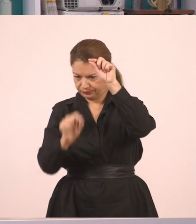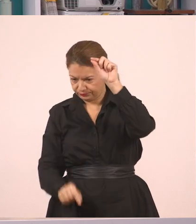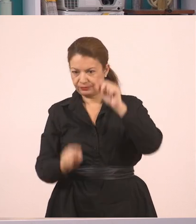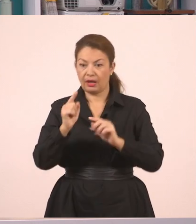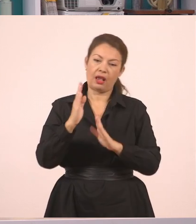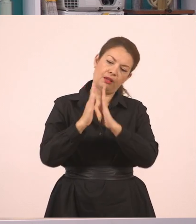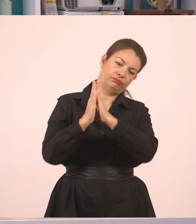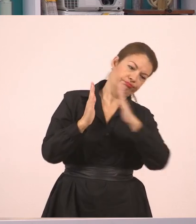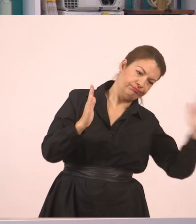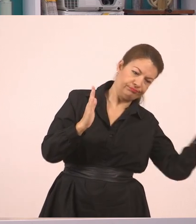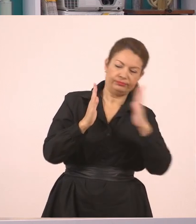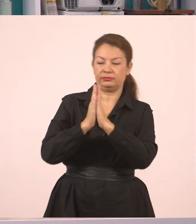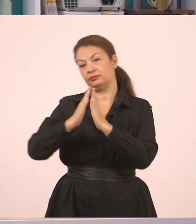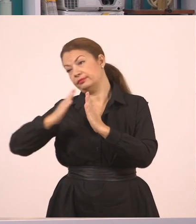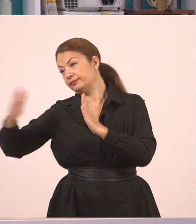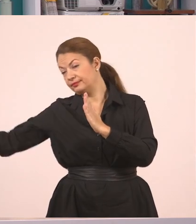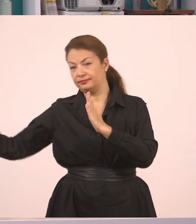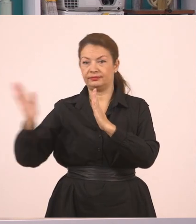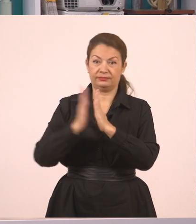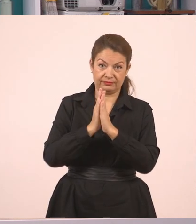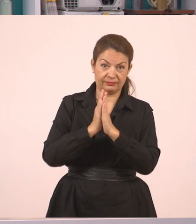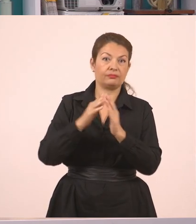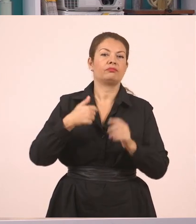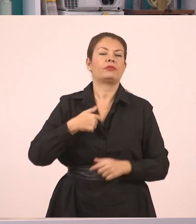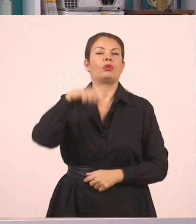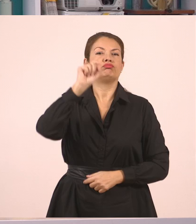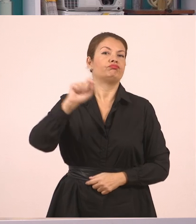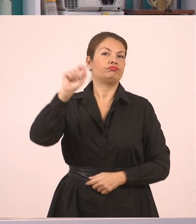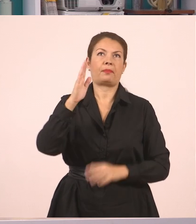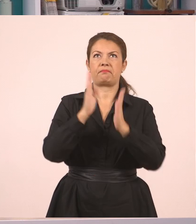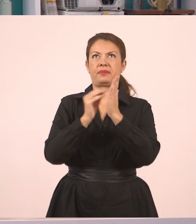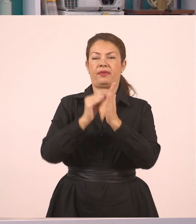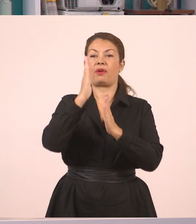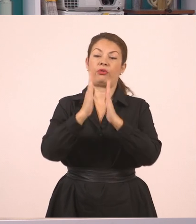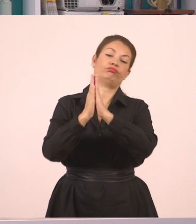Και να γράψω από εδώ τον ευθύ λόγο.